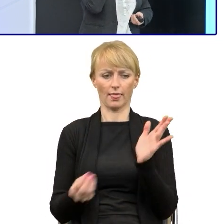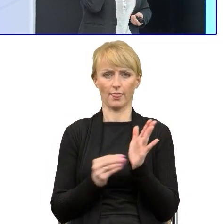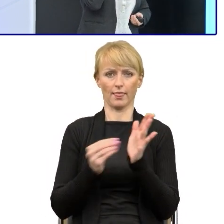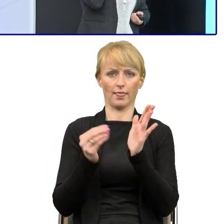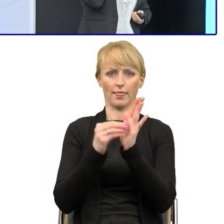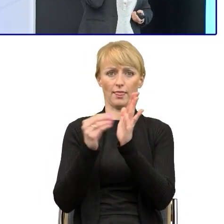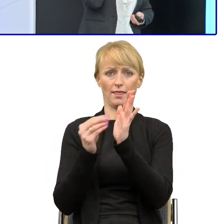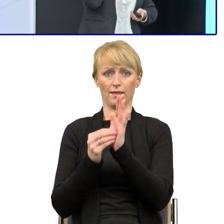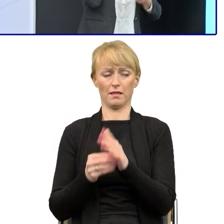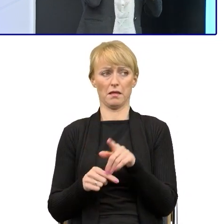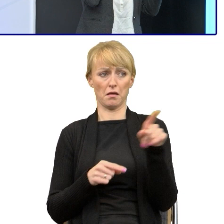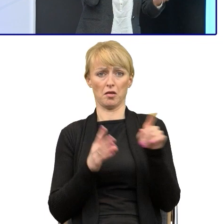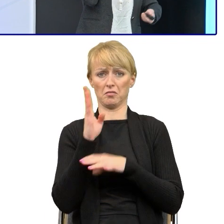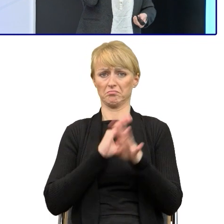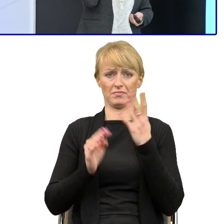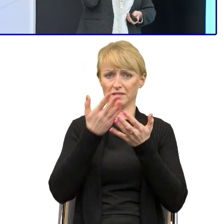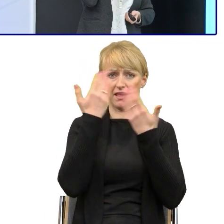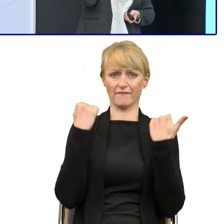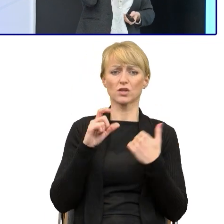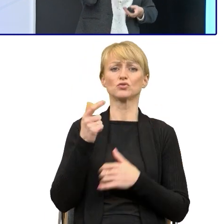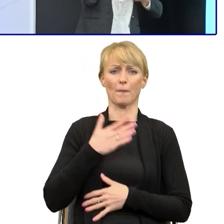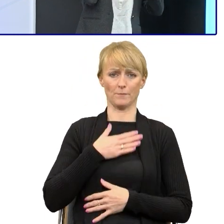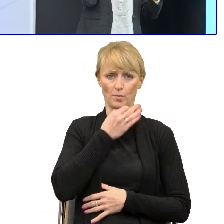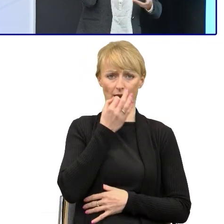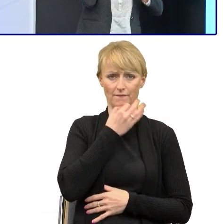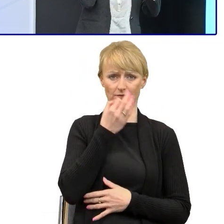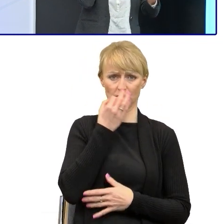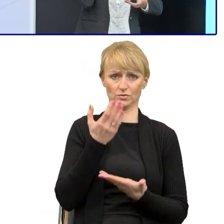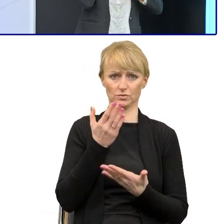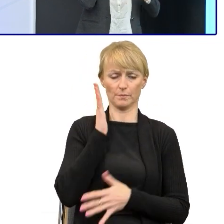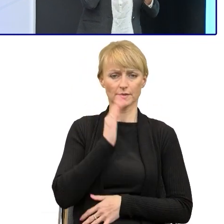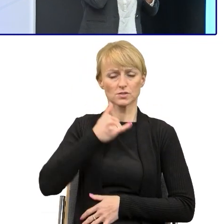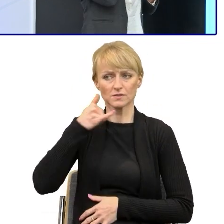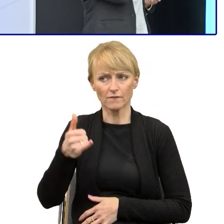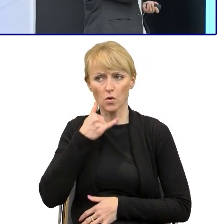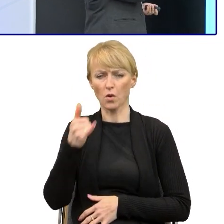co tam beneficjent ma poprawiać, co wydłuża cały czas, bo on będzie dzwonił, dopytywał i będzie źle to poprawiał.